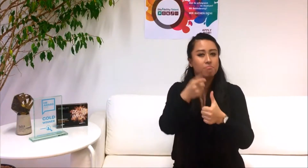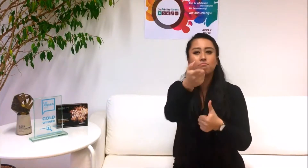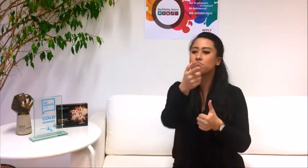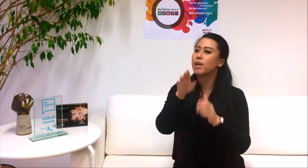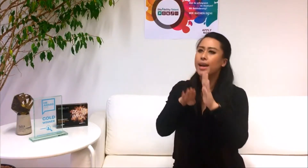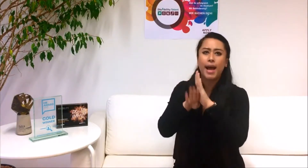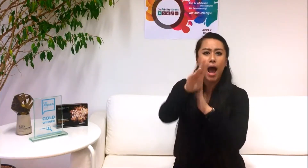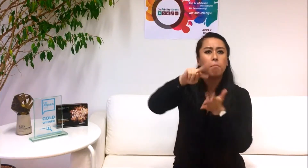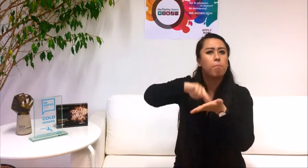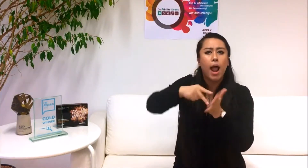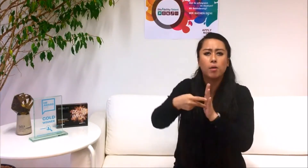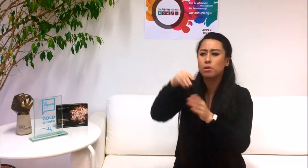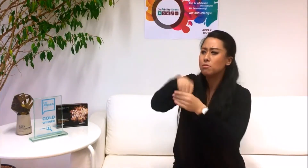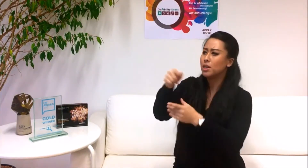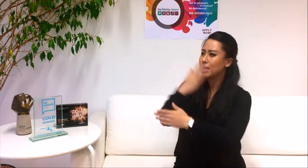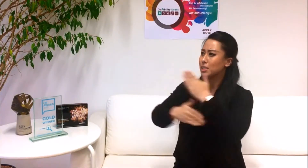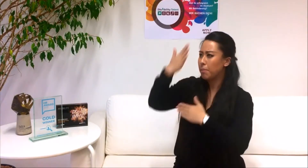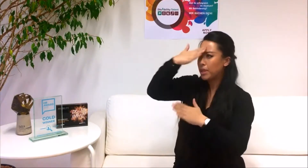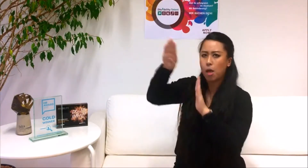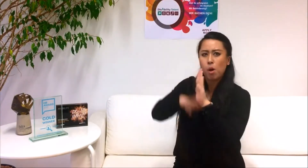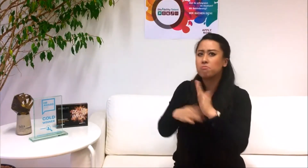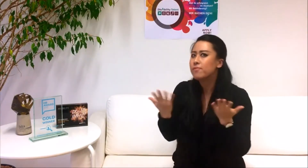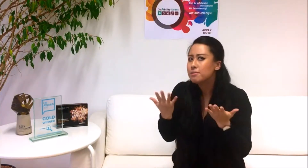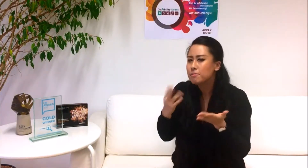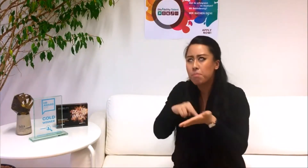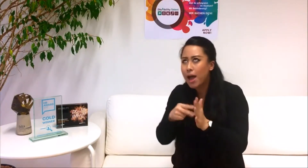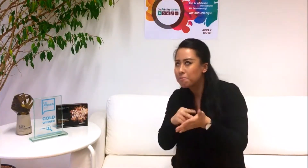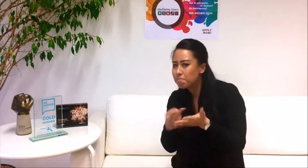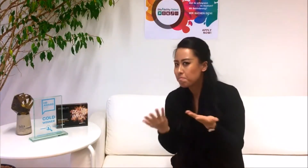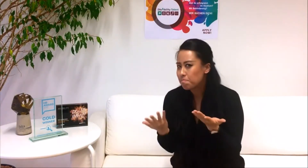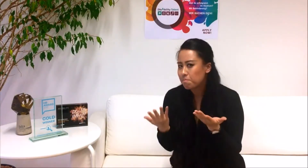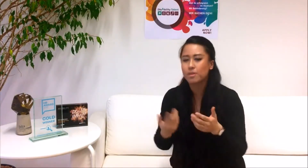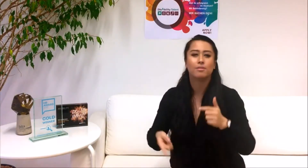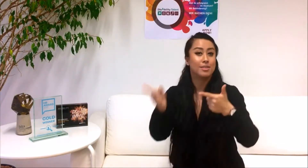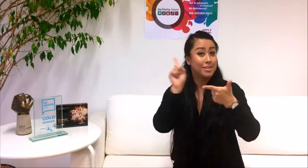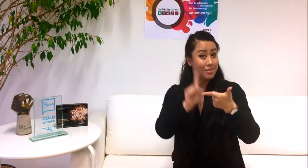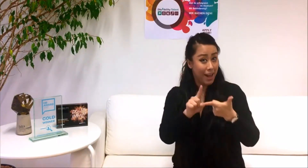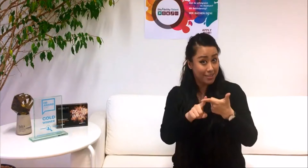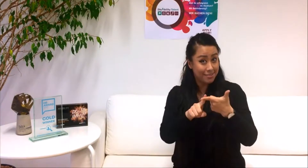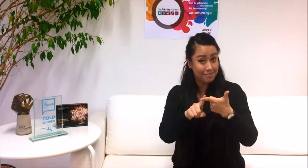1. Wie unterstützt dich das DisAbility Talent Programm bei deiner Karriereplanung?